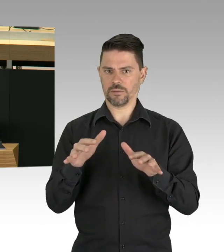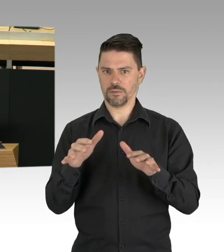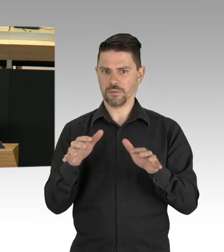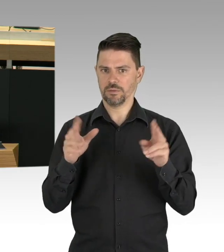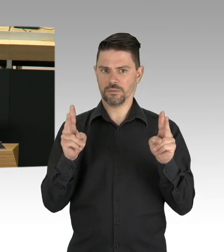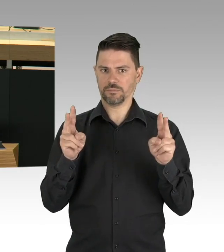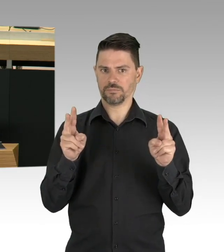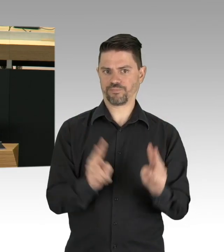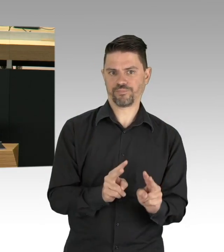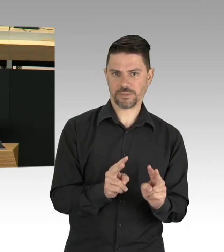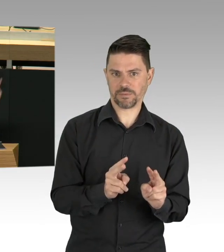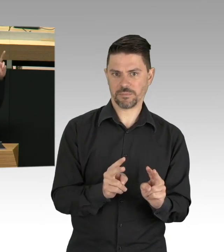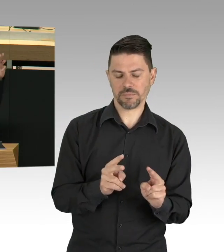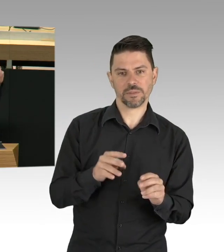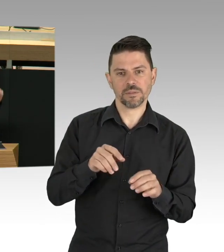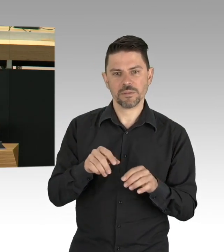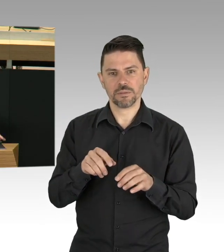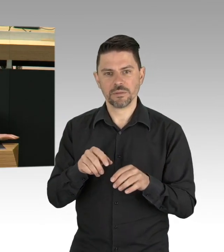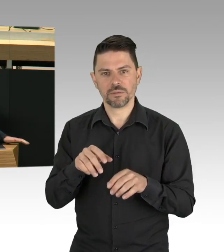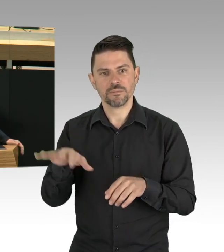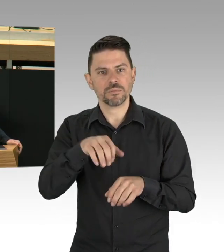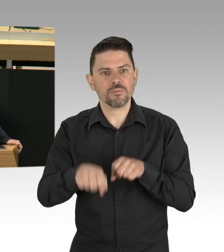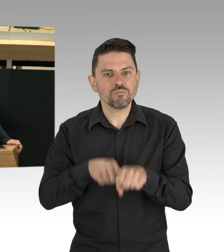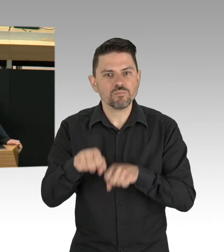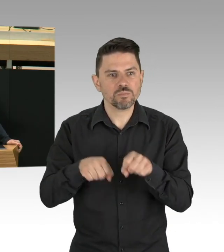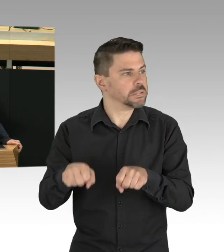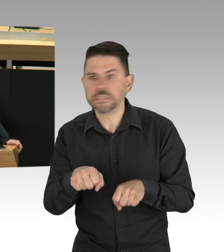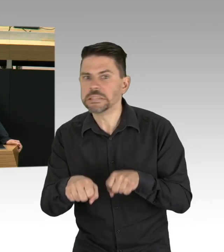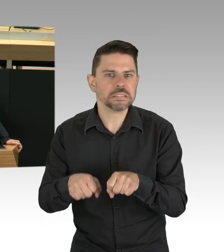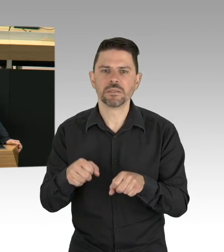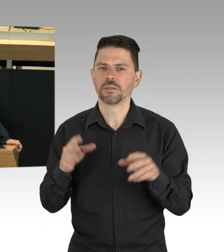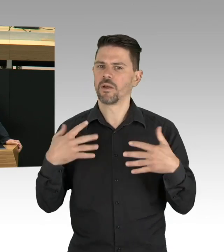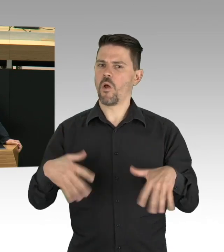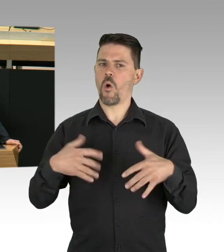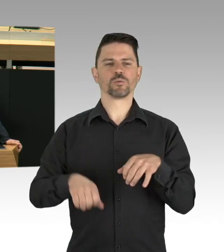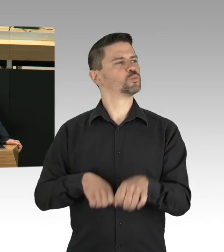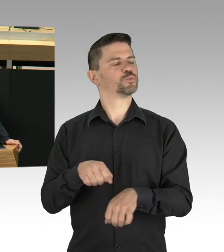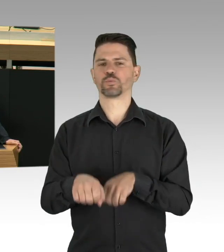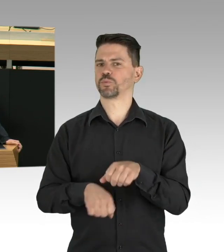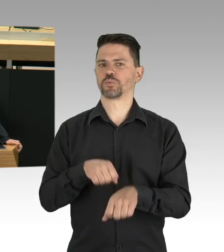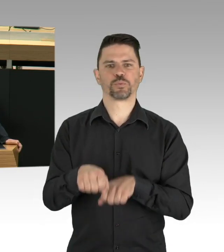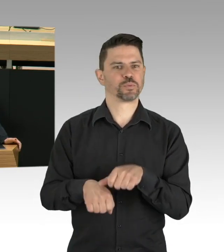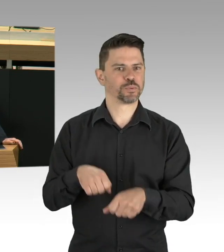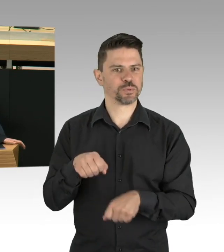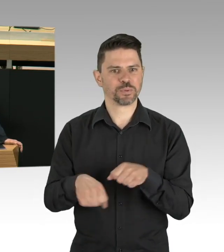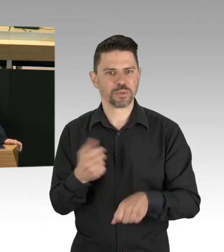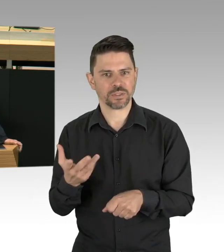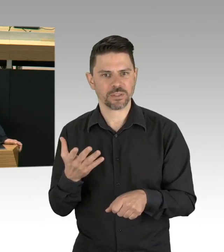Wollen wir wirklich nach Corona zum gewohnten Verkehr zurück oder nutzen wir die Erfahrungen dieses Lockdowns